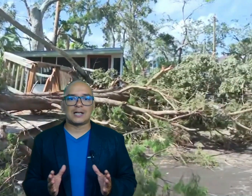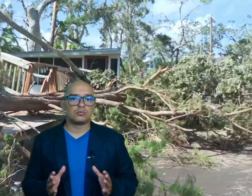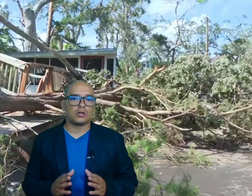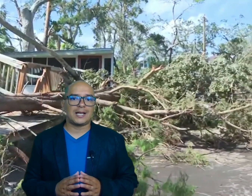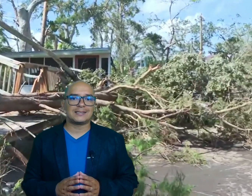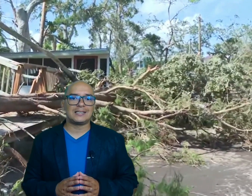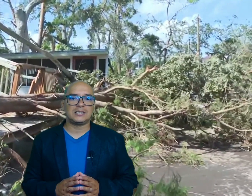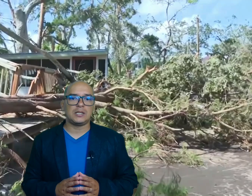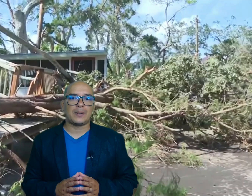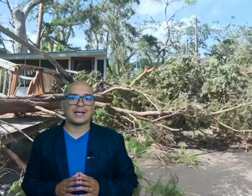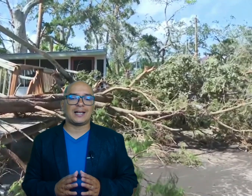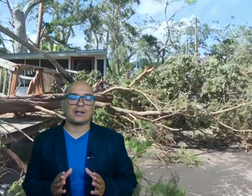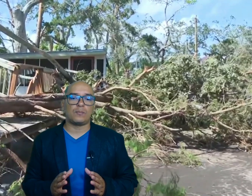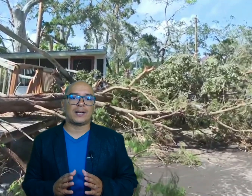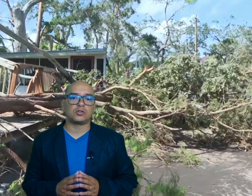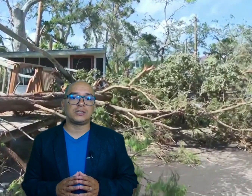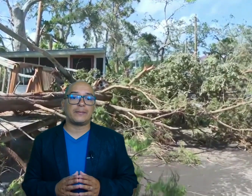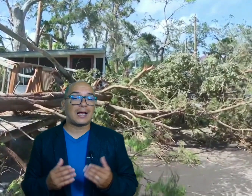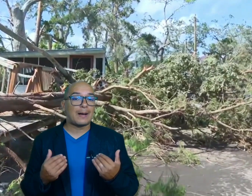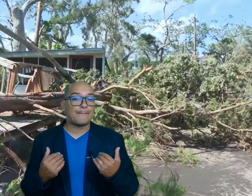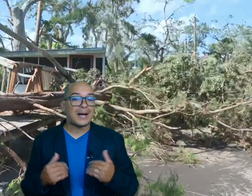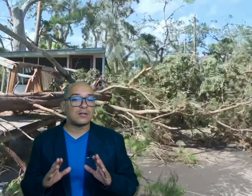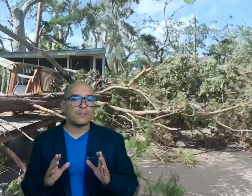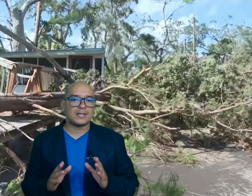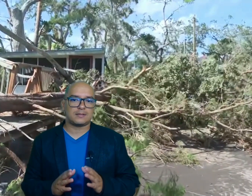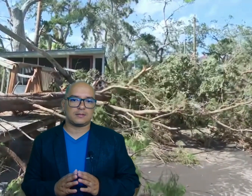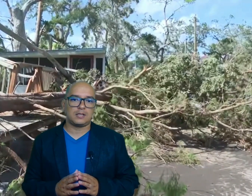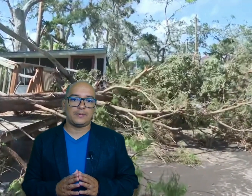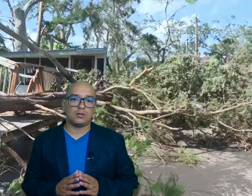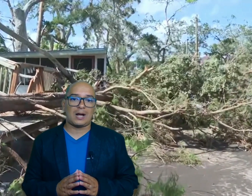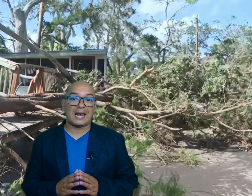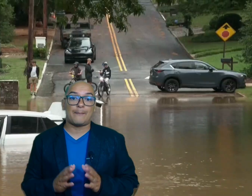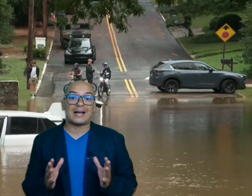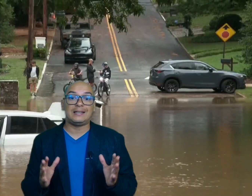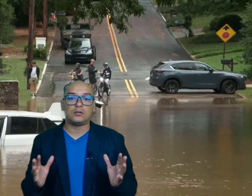autoridades anticipan que la recuperación llevará varios meses debido a la magnitud